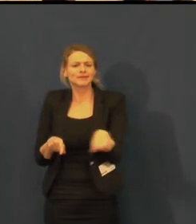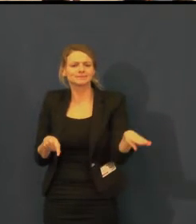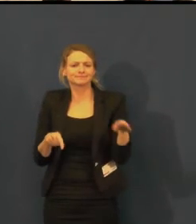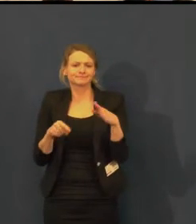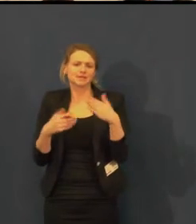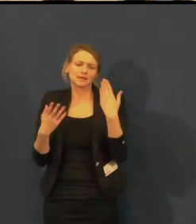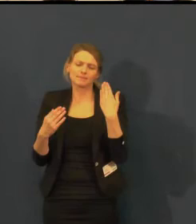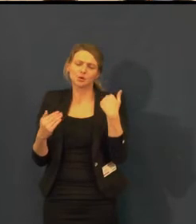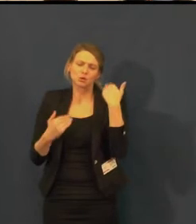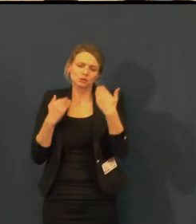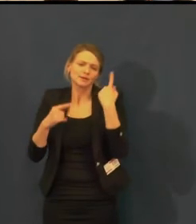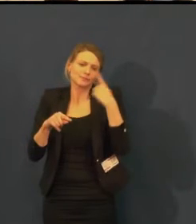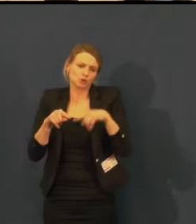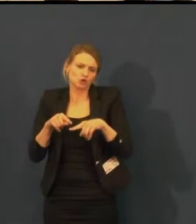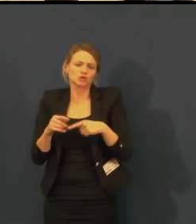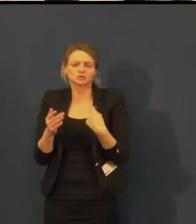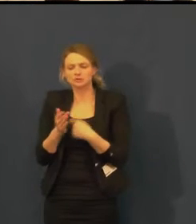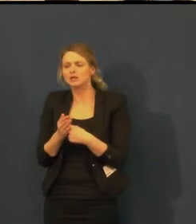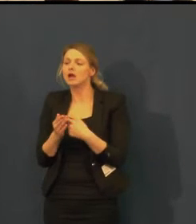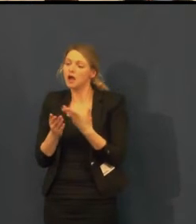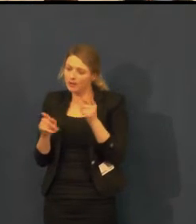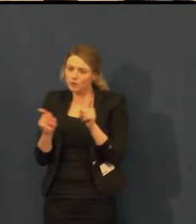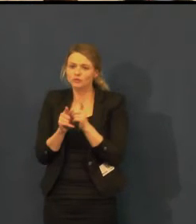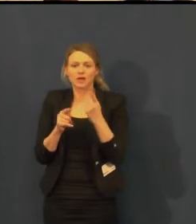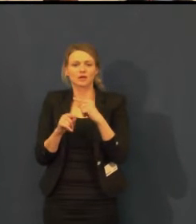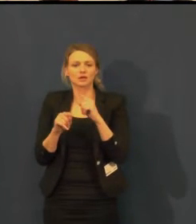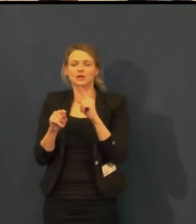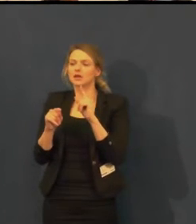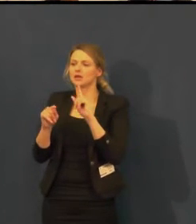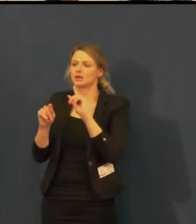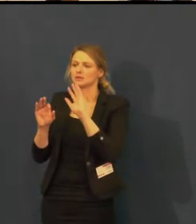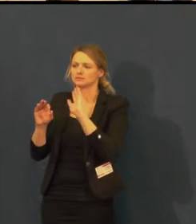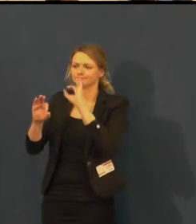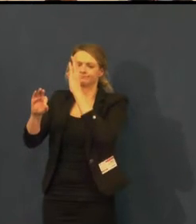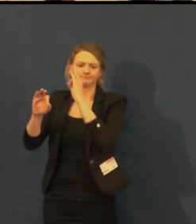oslovit organizaci Tichý dům.